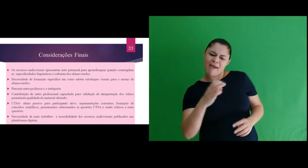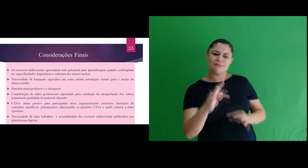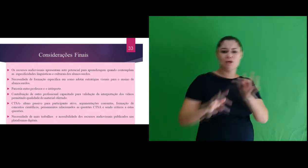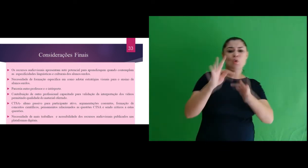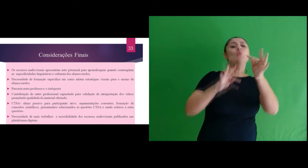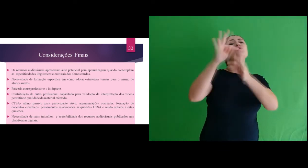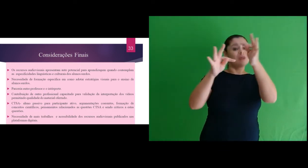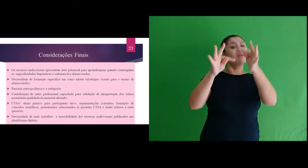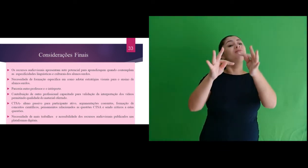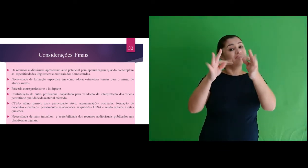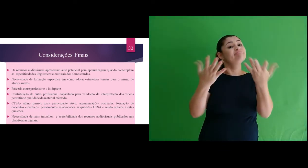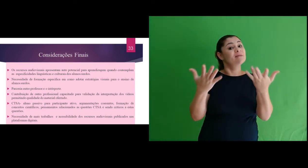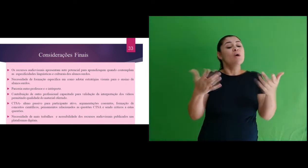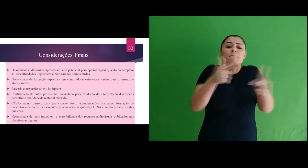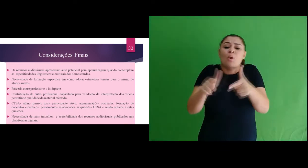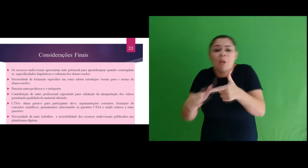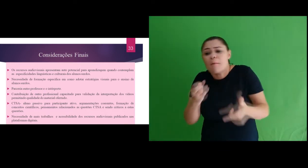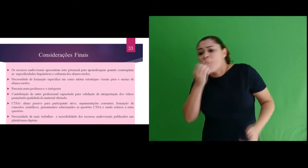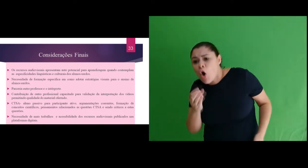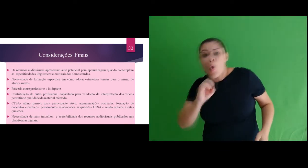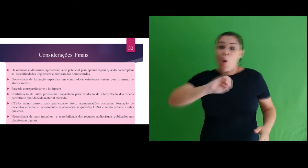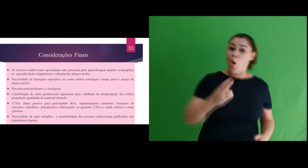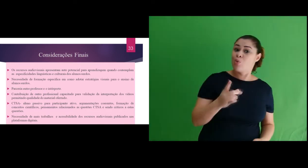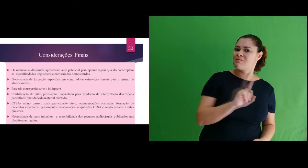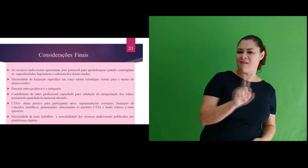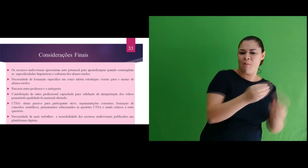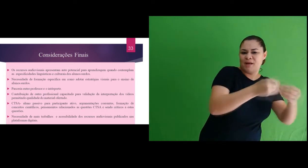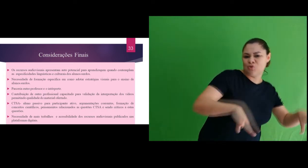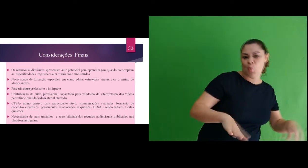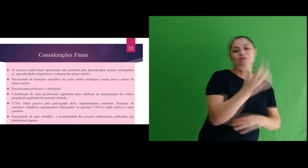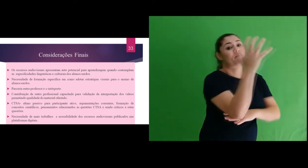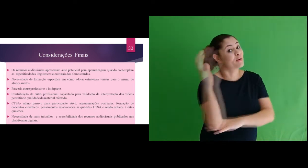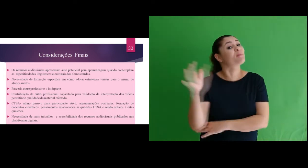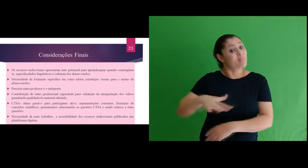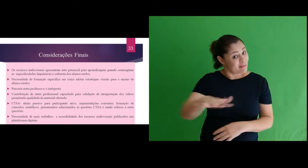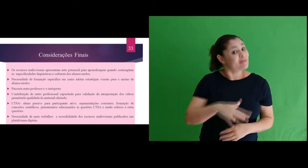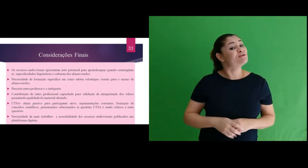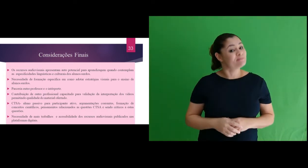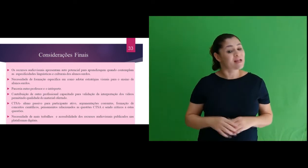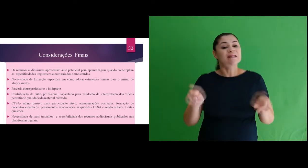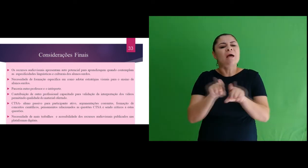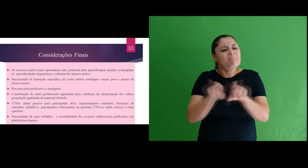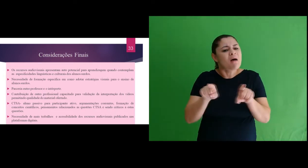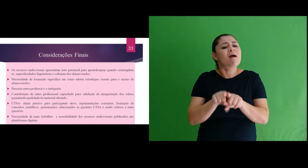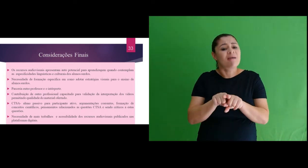formação de conceitos científicos, construção de relações entre Ciência Tecnologia e suas